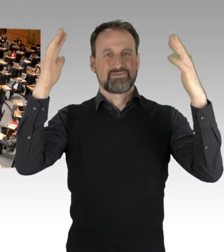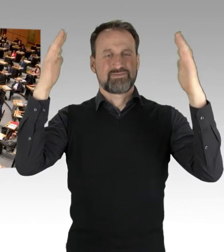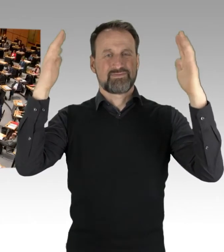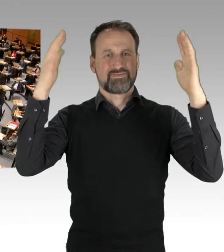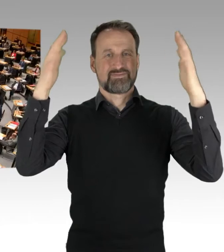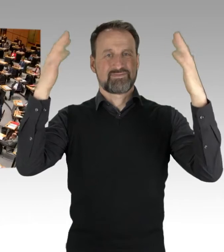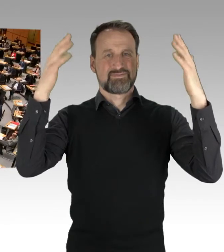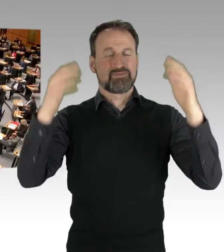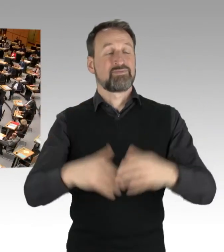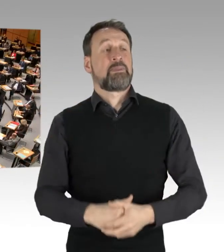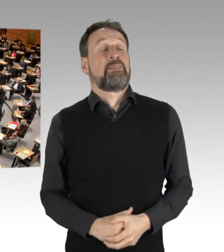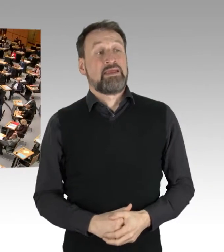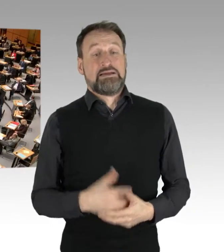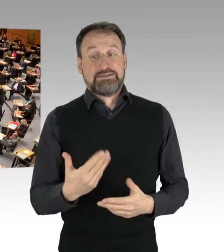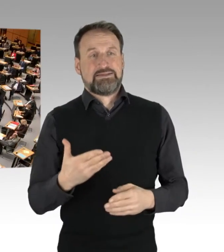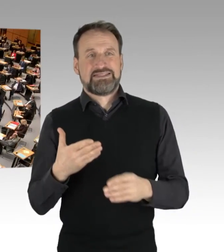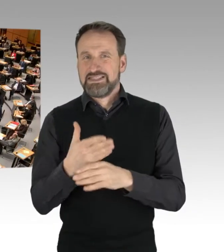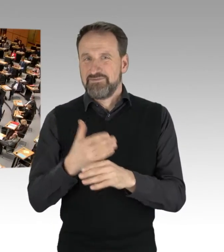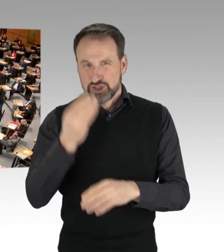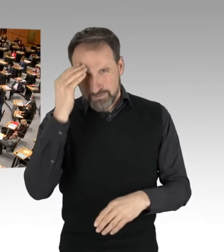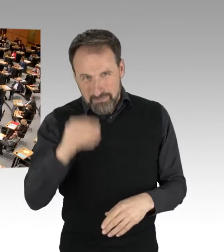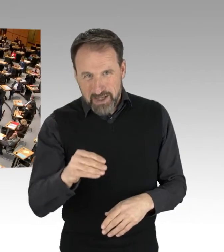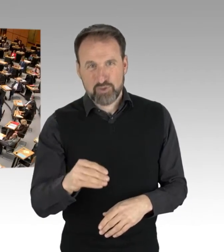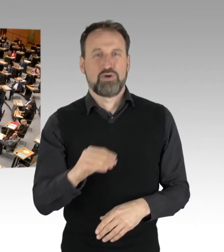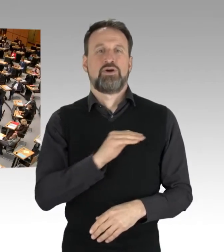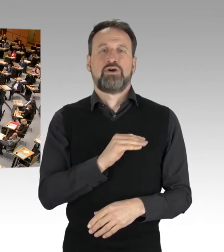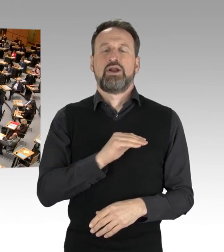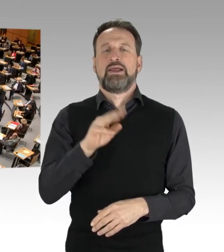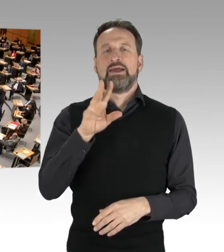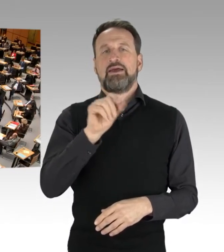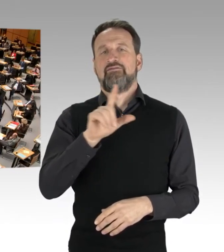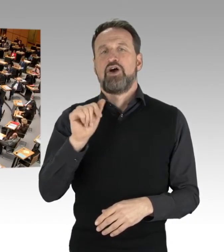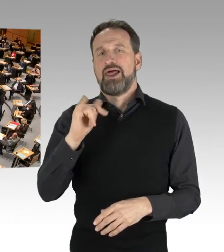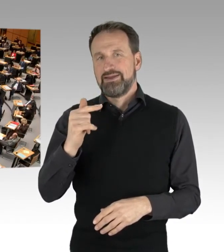(Präsidium) Das Wort zu einer Zwischenbemerkung hat nun der Kollege Woldeit von der AfD-Fraktion.